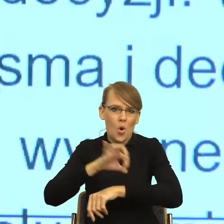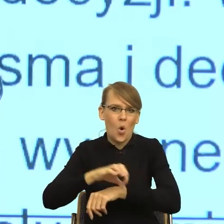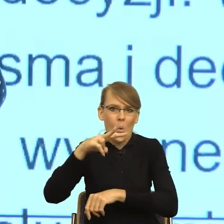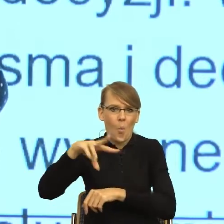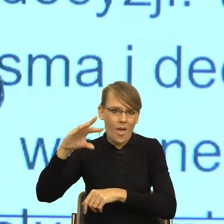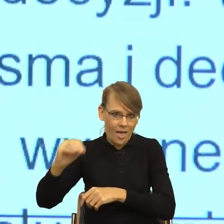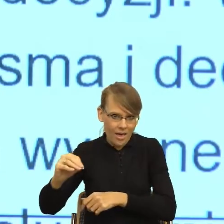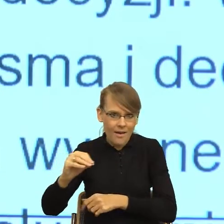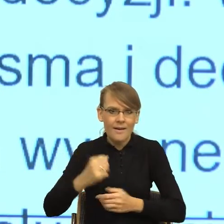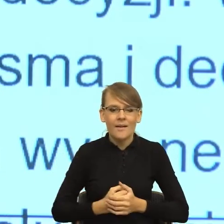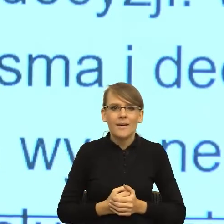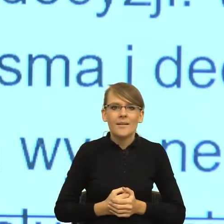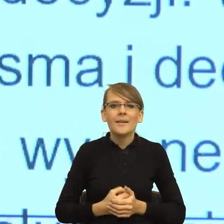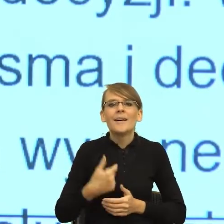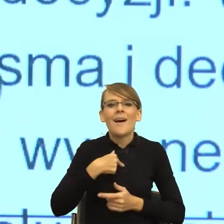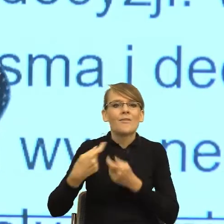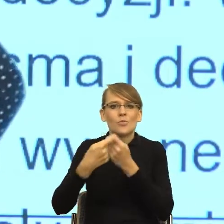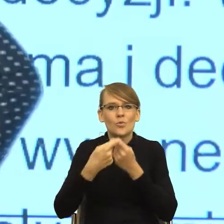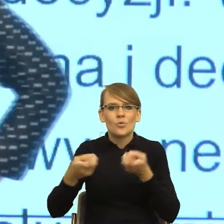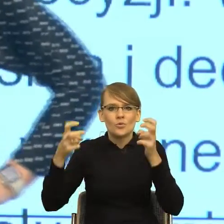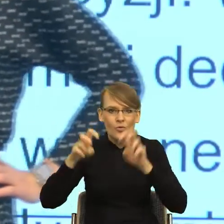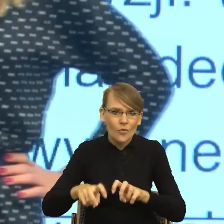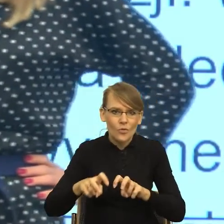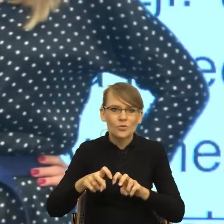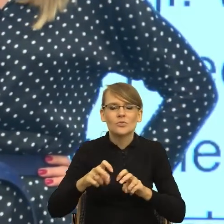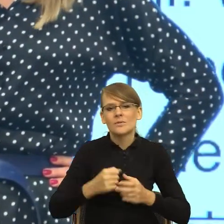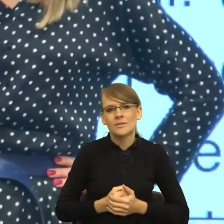Mianowicie jestem współtwórcą czy współtwórczynią dwóch projektów